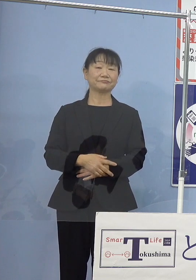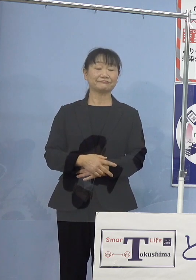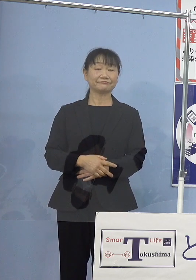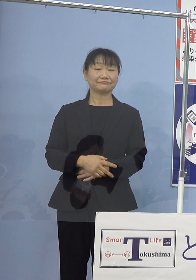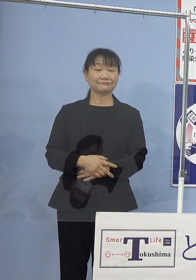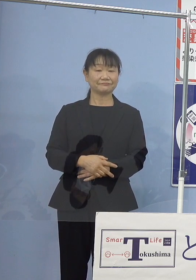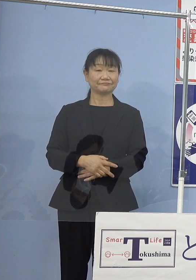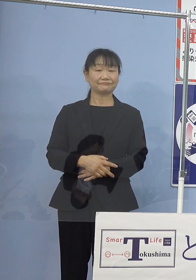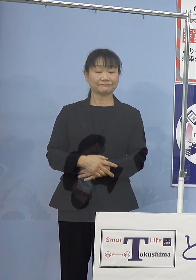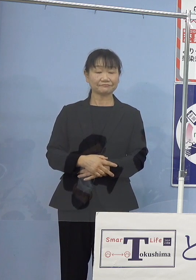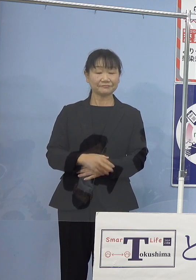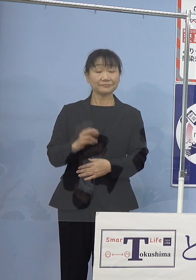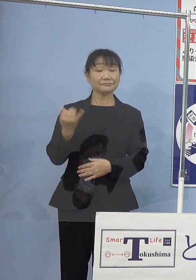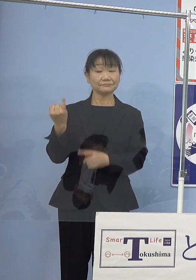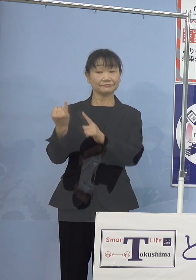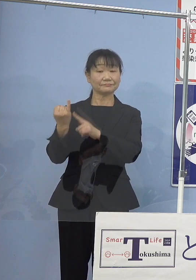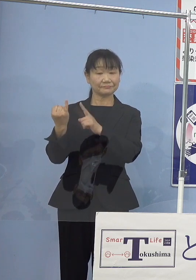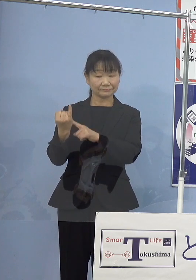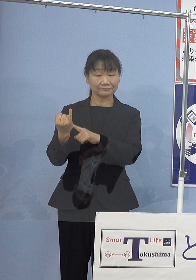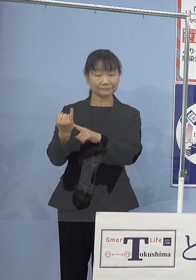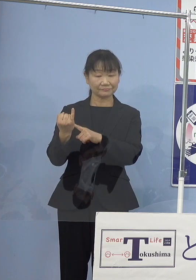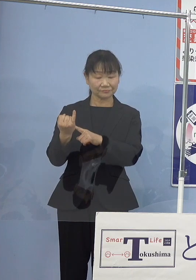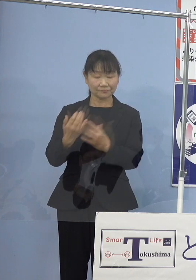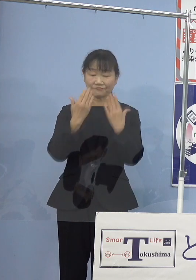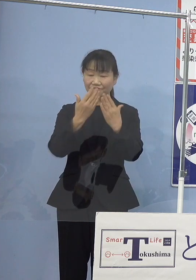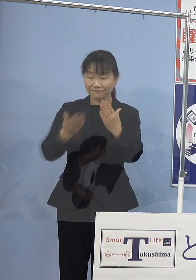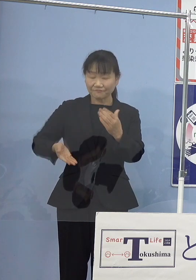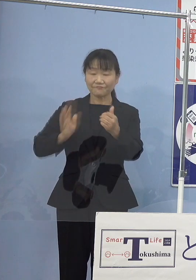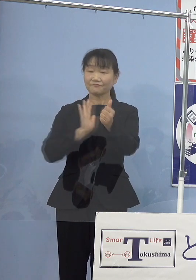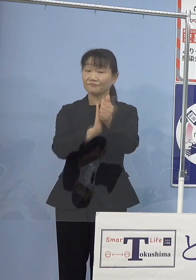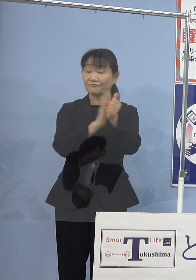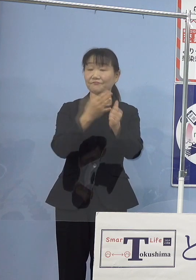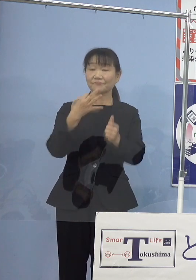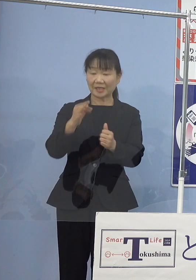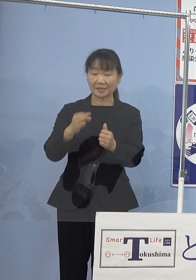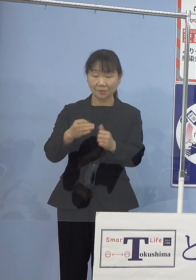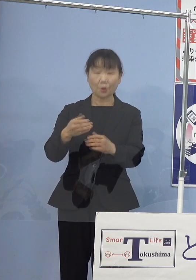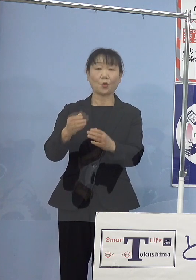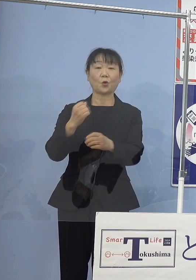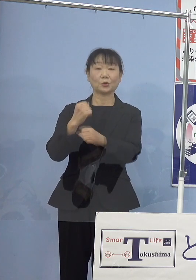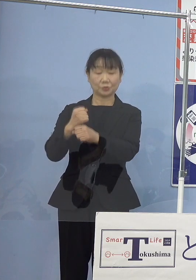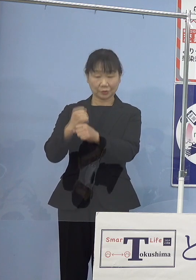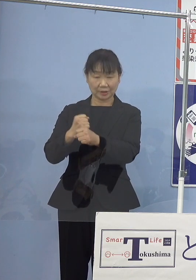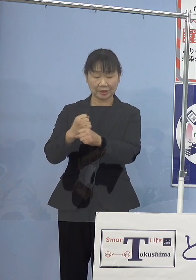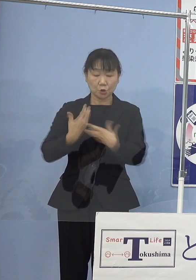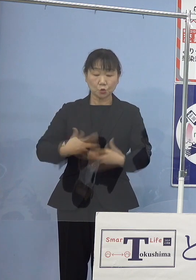瀬戸内寂聴奨学金の創設 また、ふるさと納税など